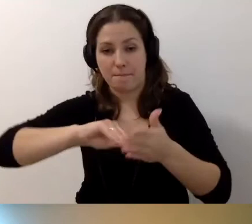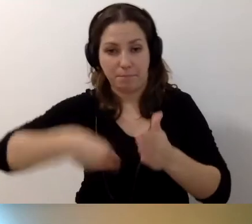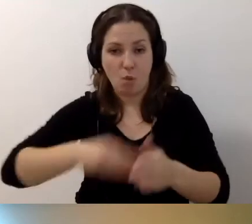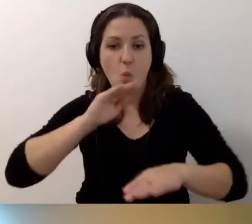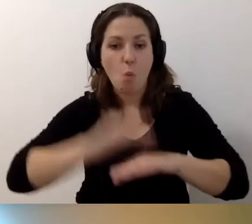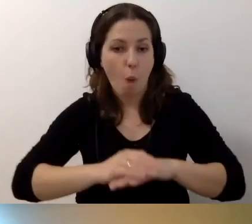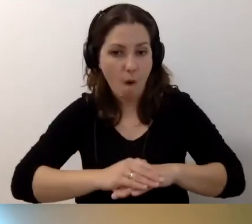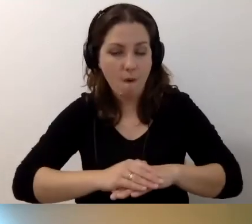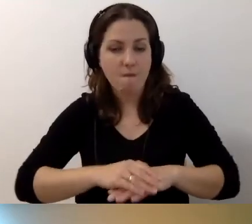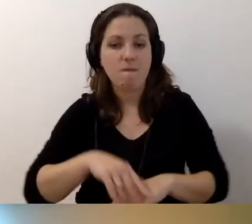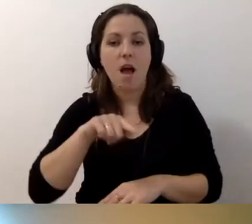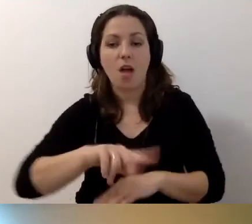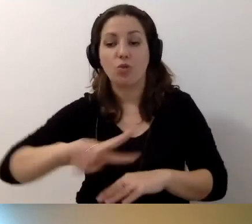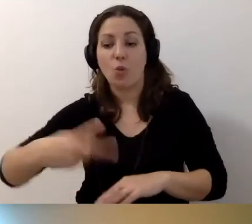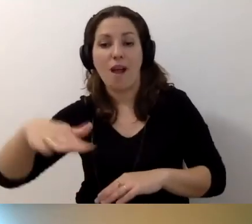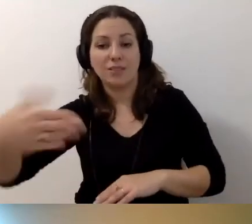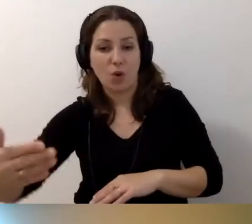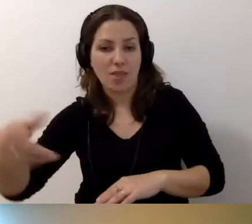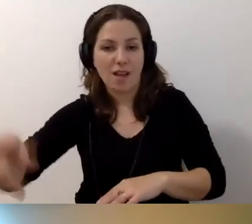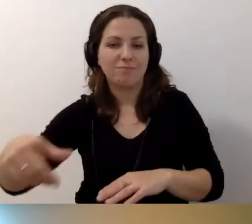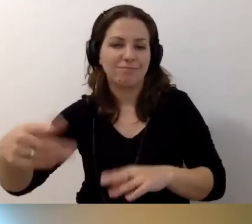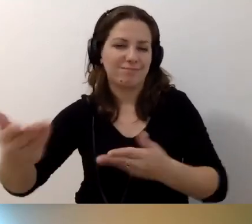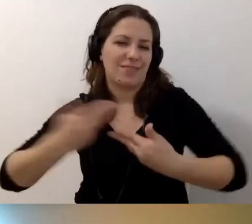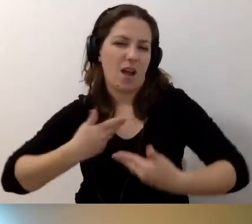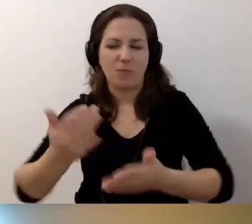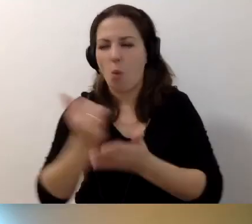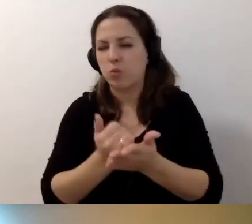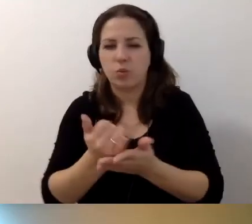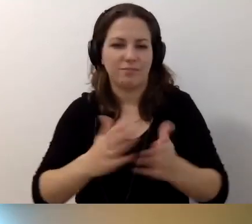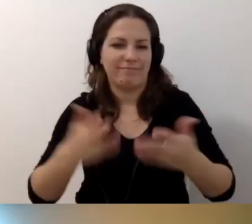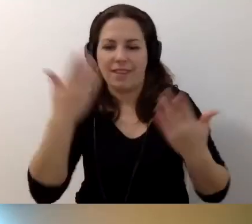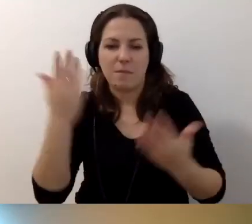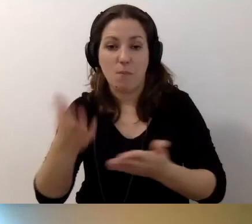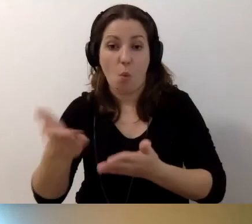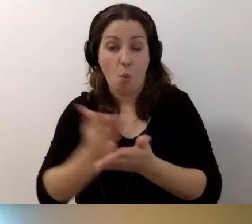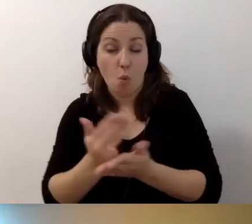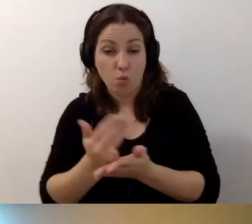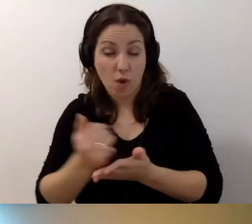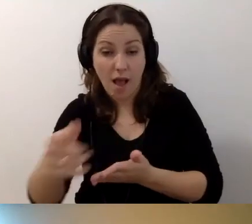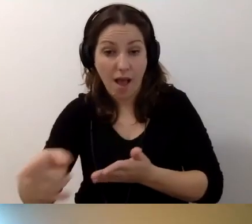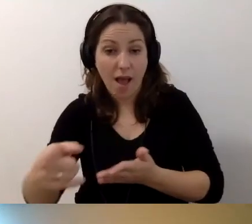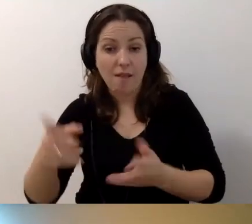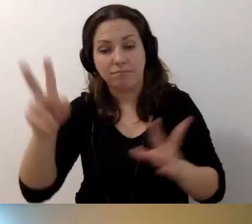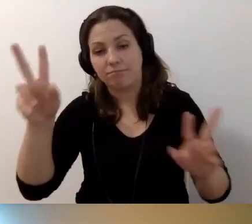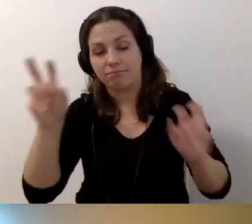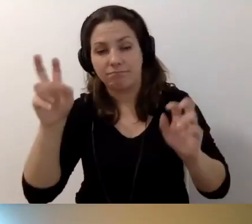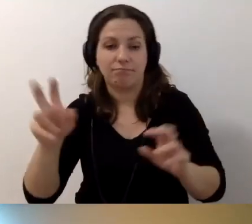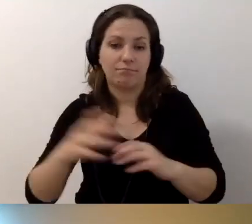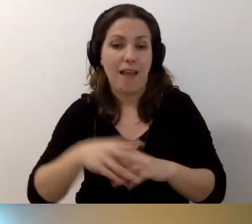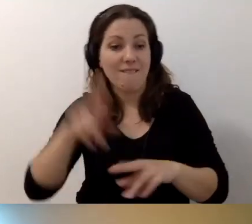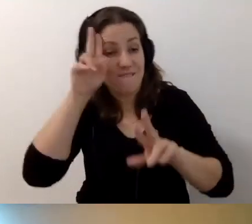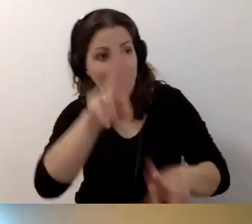to druga strona, dostawca usług, np. usługi wynajęcia budynku,